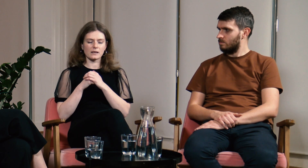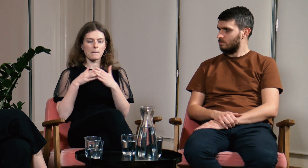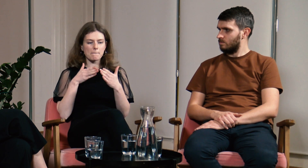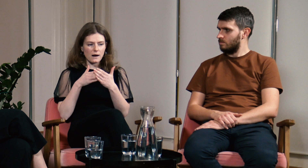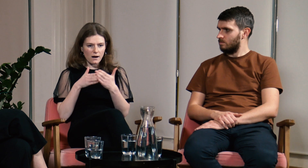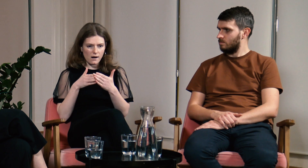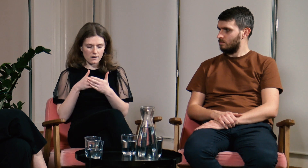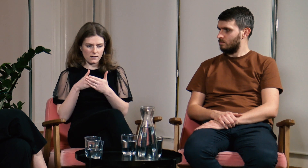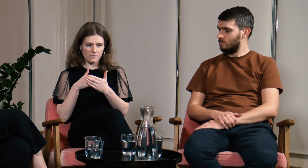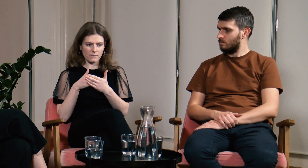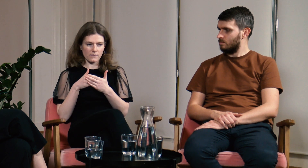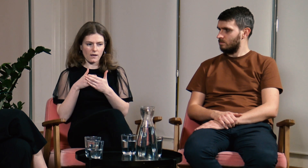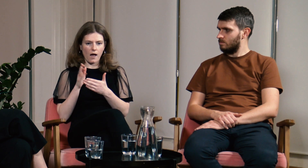...barier.